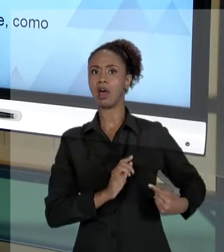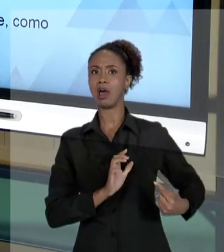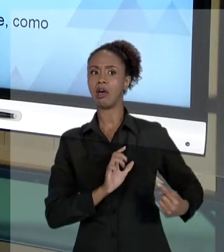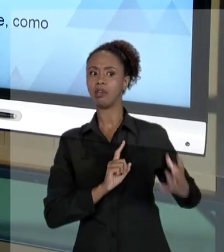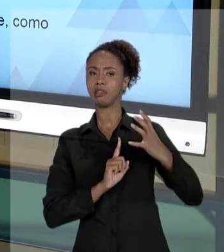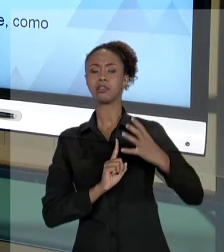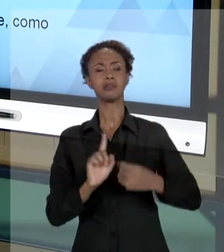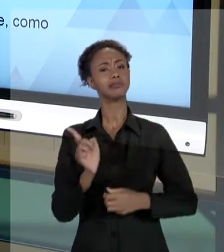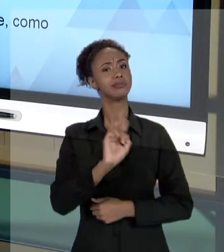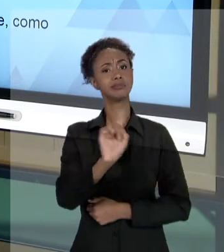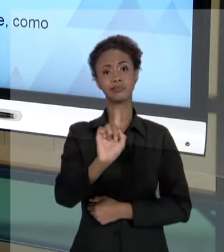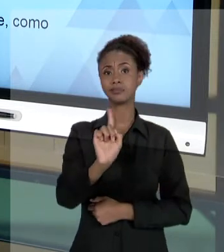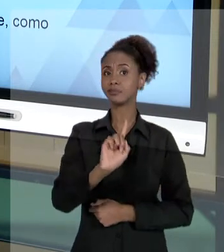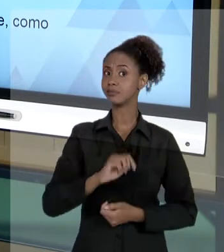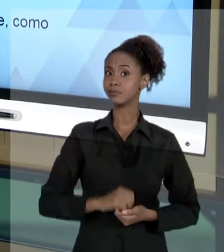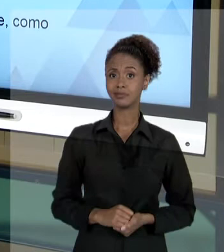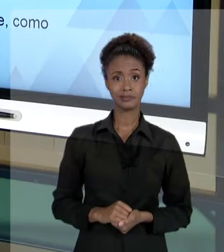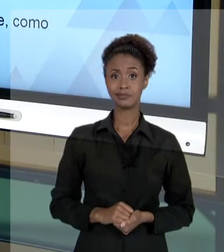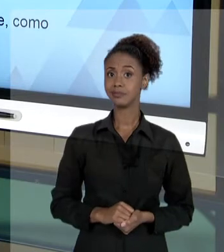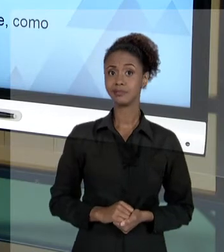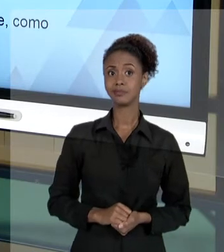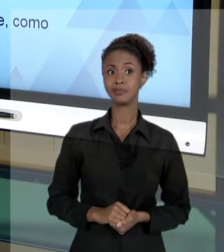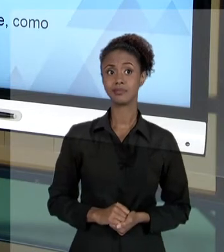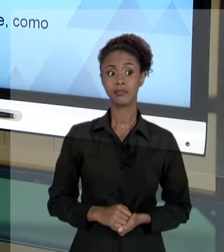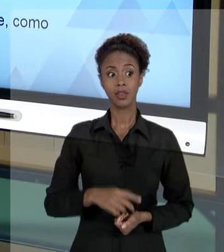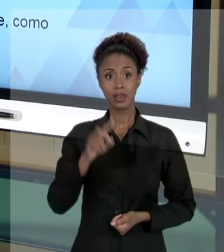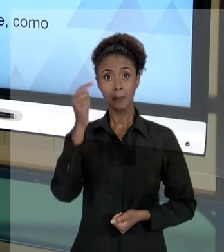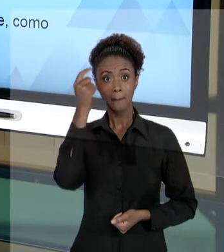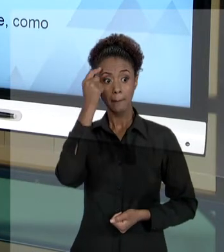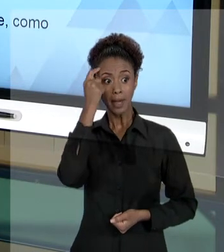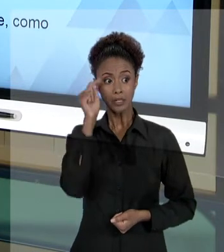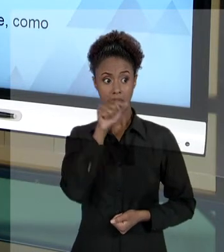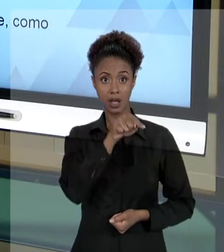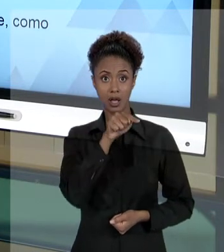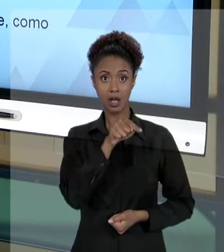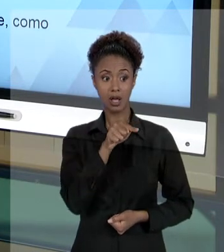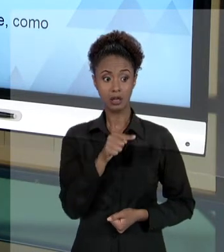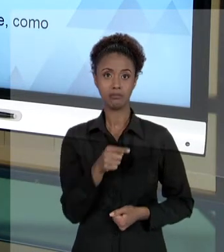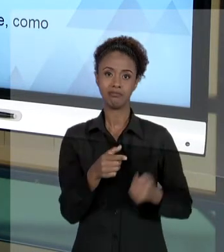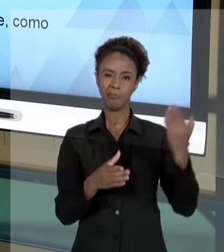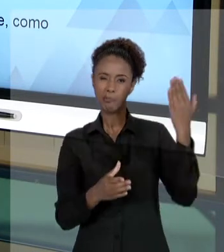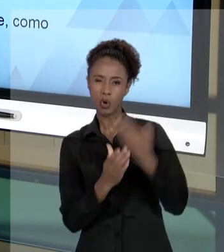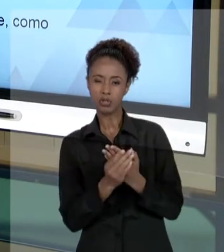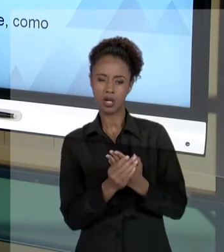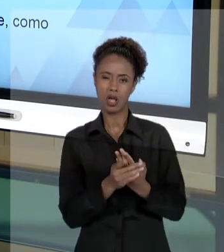TRATA DISSO. NÓS TEMOS QUE TRATAR DAS QUESTÕES JUDICIAIS... É MUITO NORMAL, PARA QUEM TRABALHA